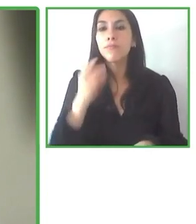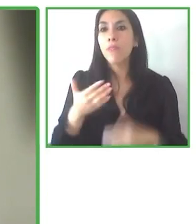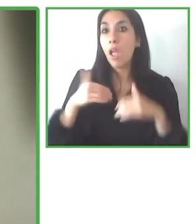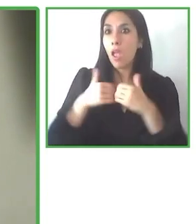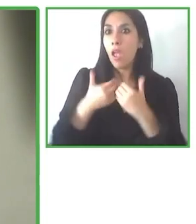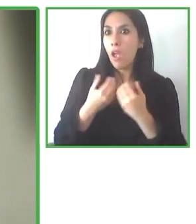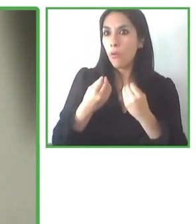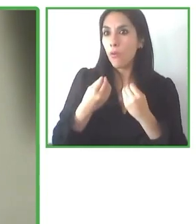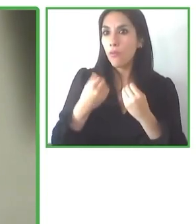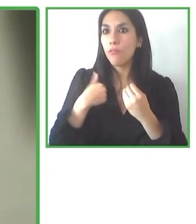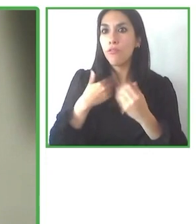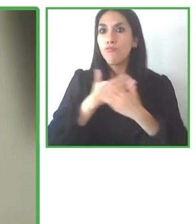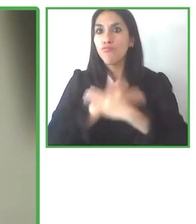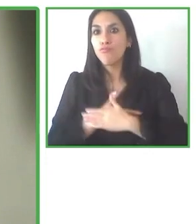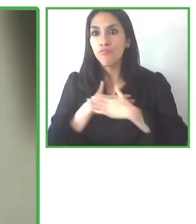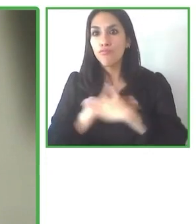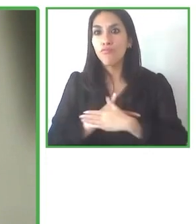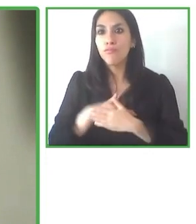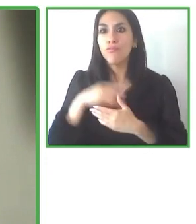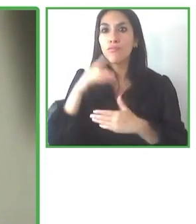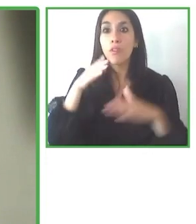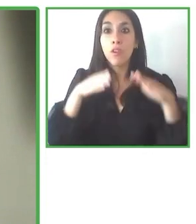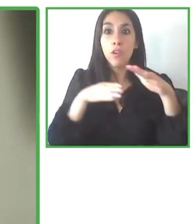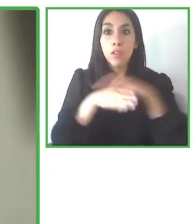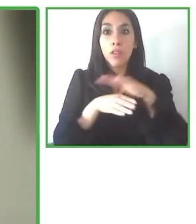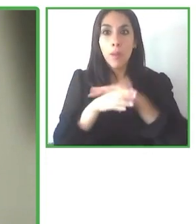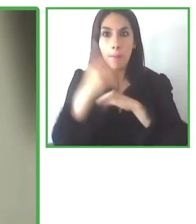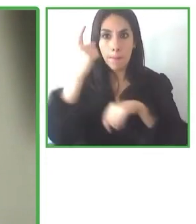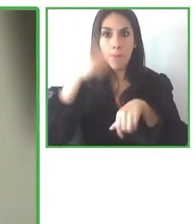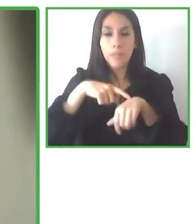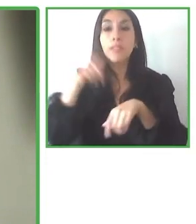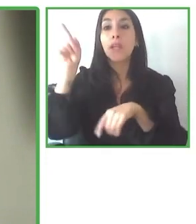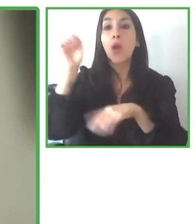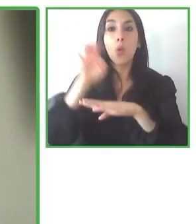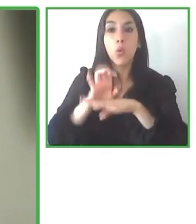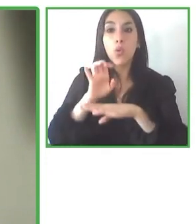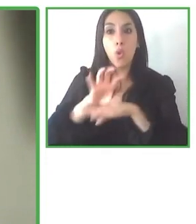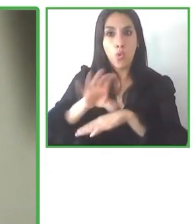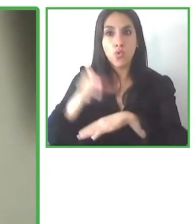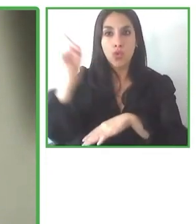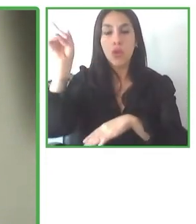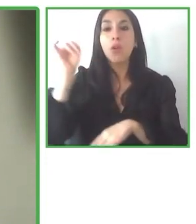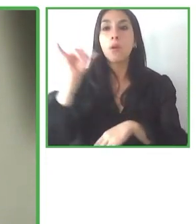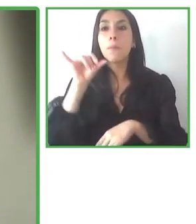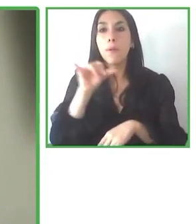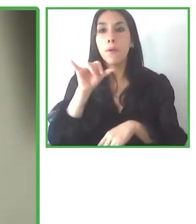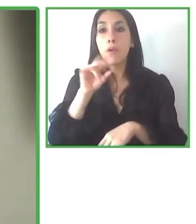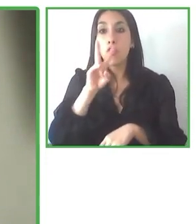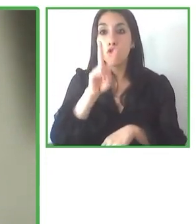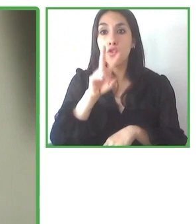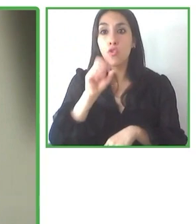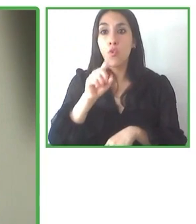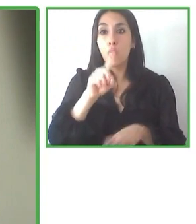gran nivel de detalle y que digamos, difícilmente un tour operador puede cubrir